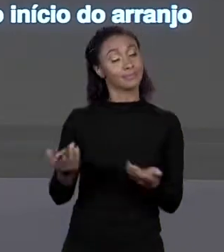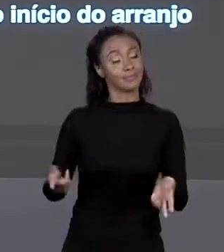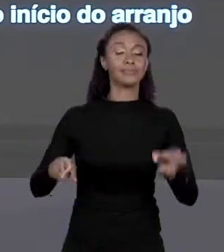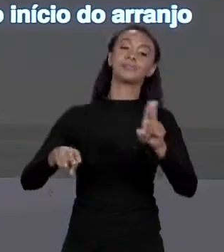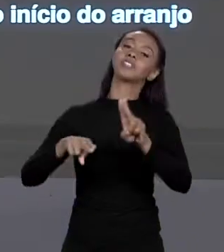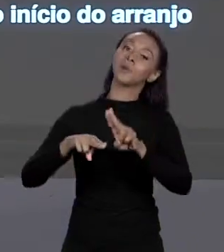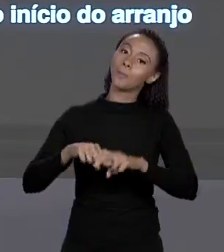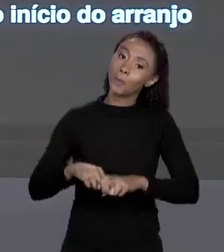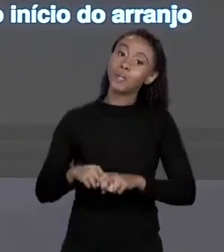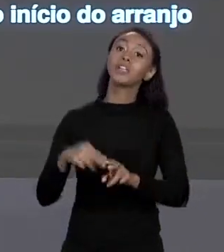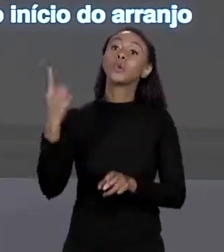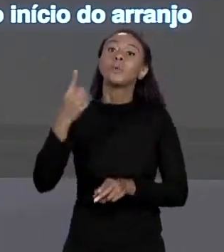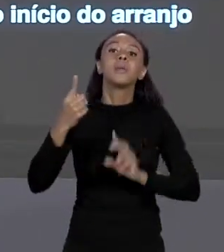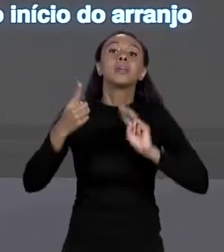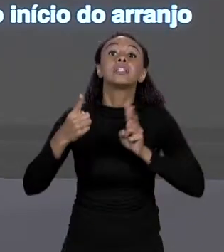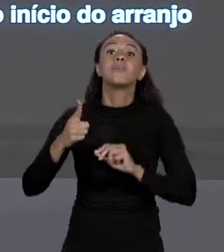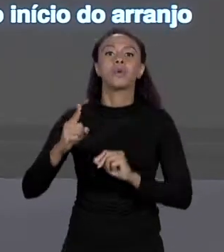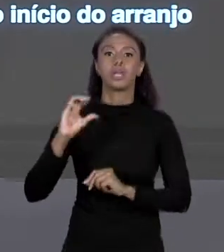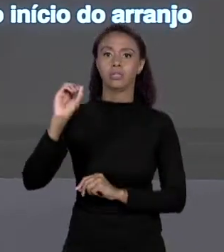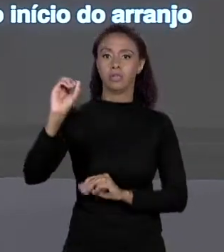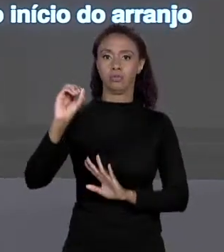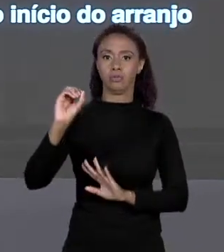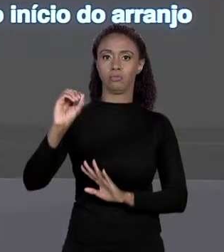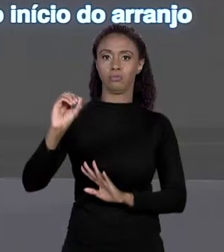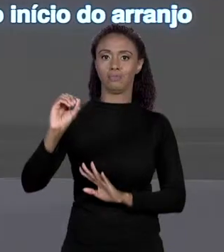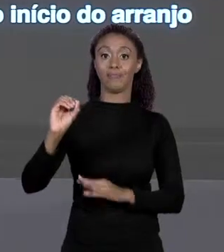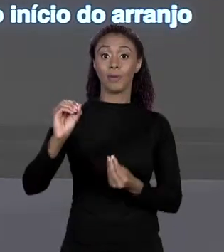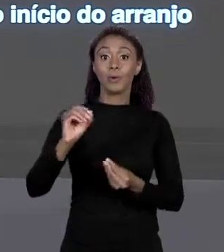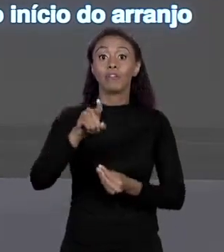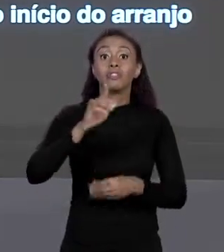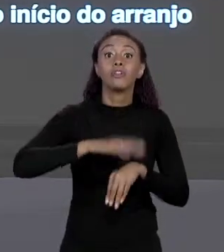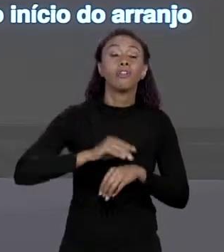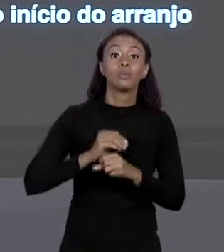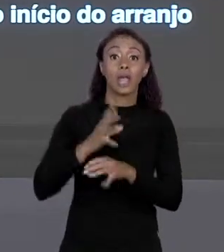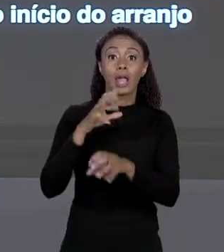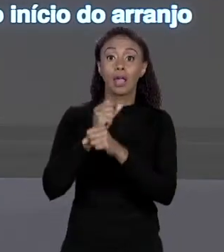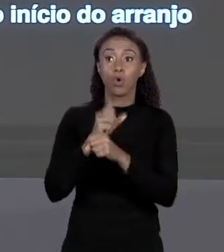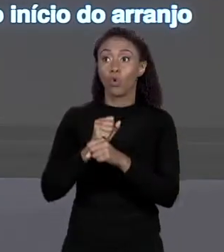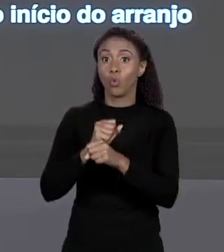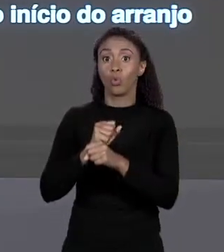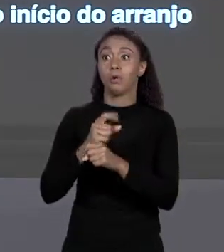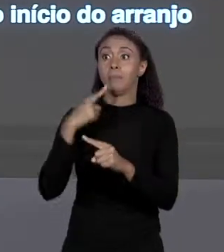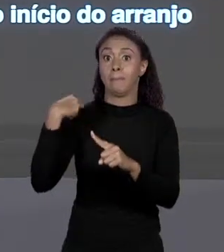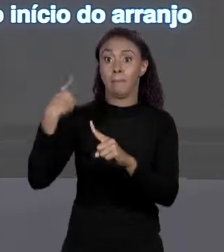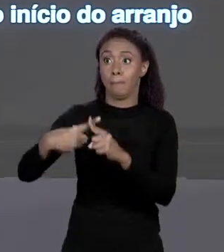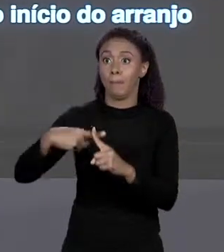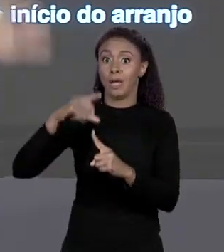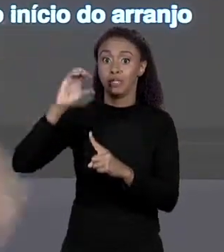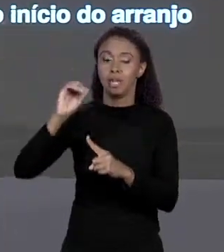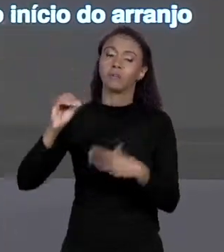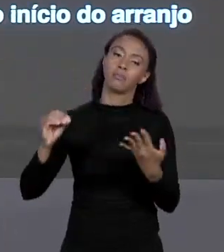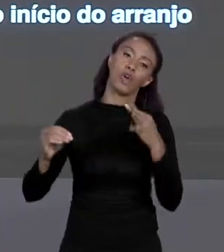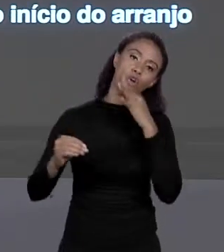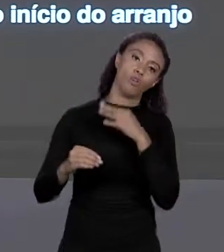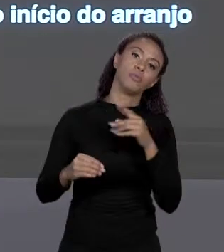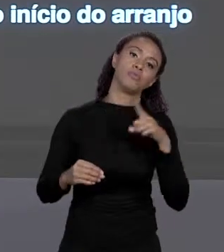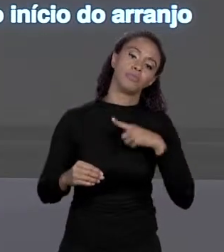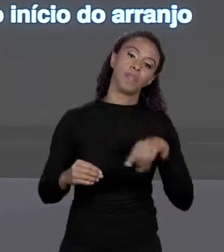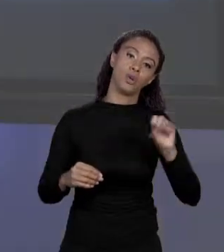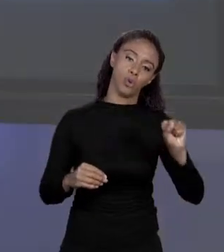QUE O PRIMEIRO É 0, QUANDO VOCÊ FAZ ESSE CALCULO COM 0 CAI JUSTAMENTE O PRIMEIRO "BYTE", É CLARO, É 8 PORQUE É "DOUBLE", SE FOSSE "FLOAT"